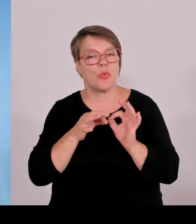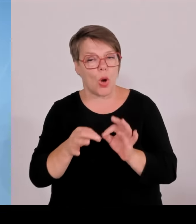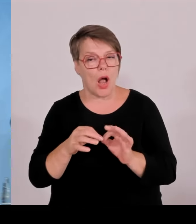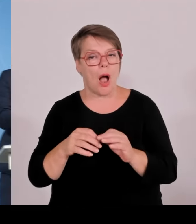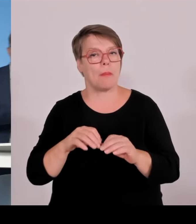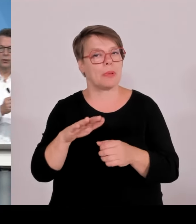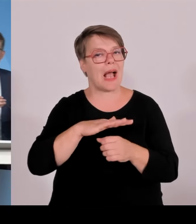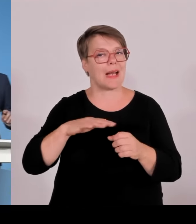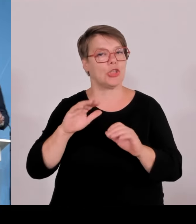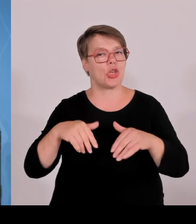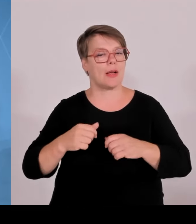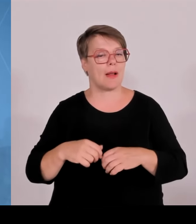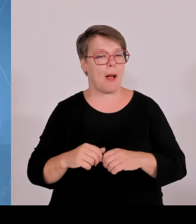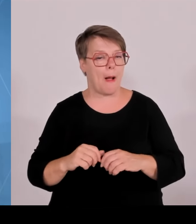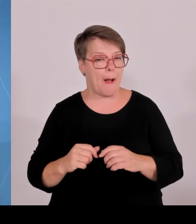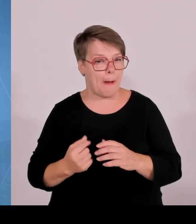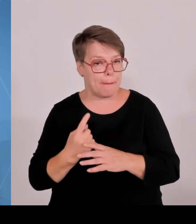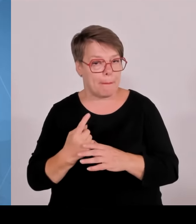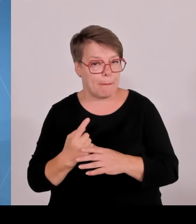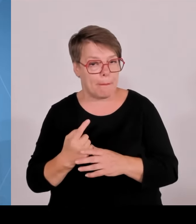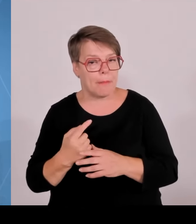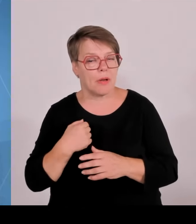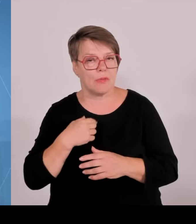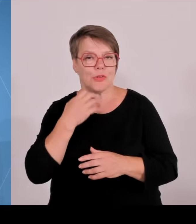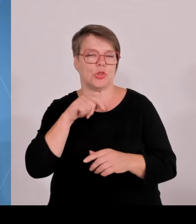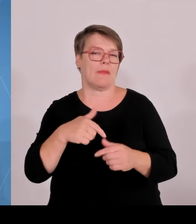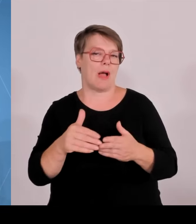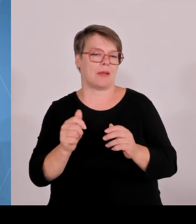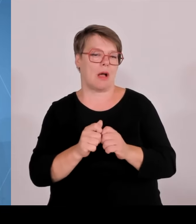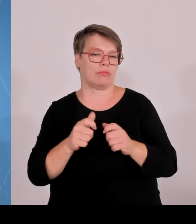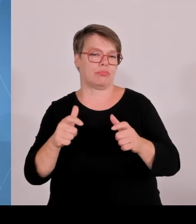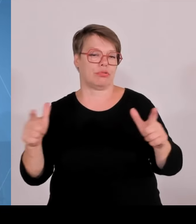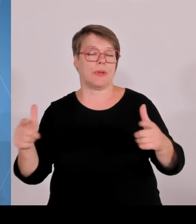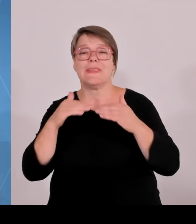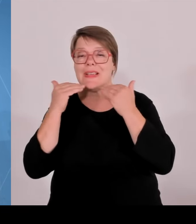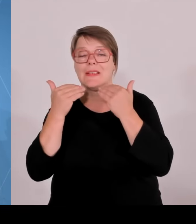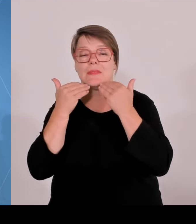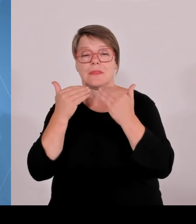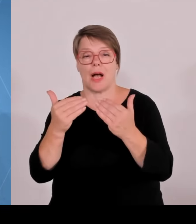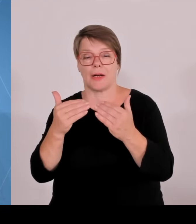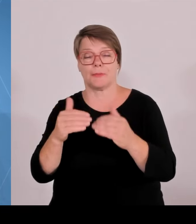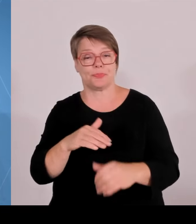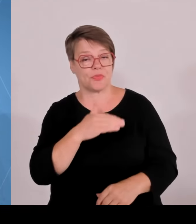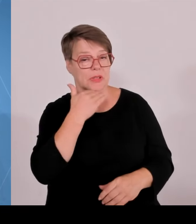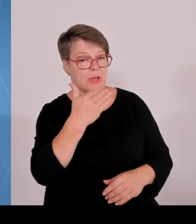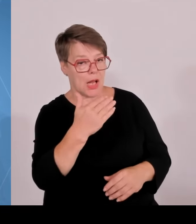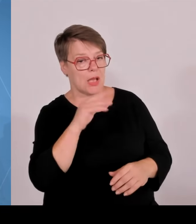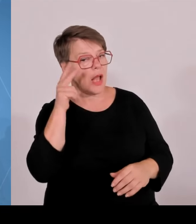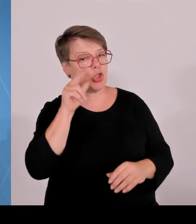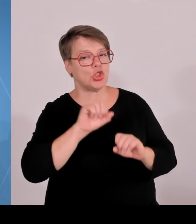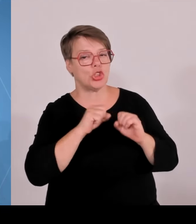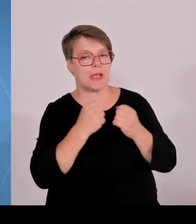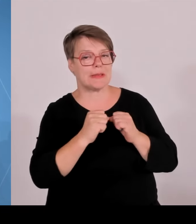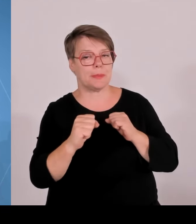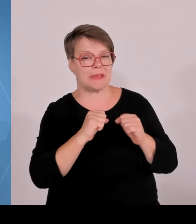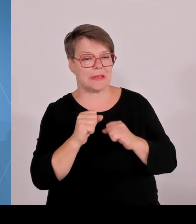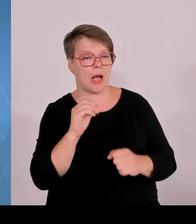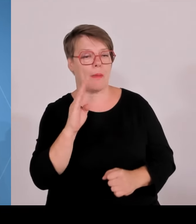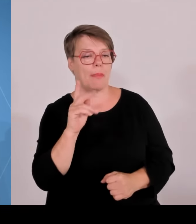(Rednerwechsel) Ja, liebe Kolleginnen und Kollegen, heute ein Kabinett, wo es auch im Schwerpunkt um Wissenschaftsthemen ging, wie es